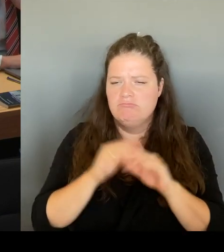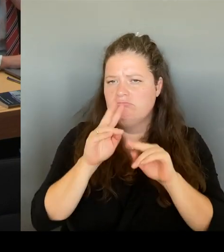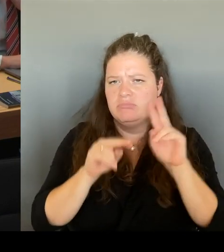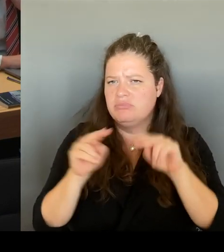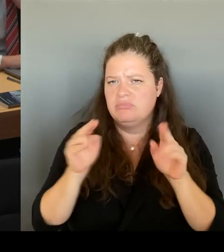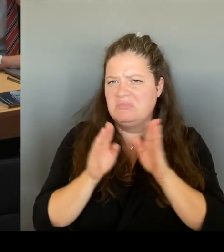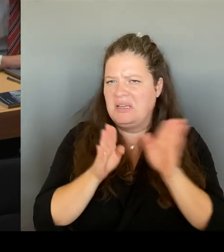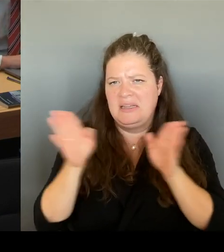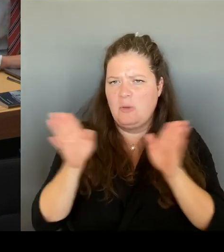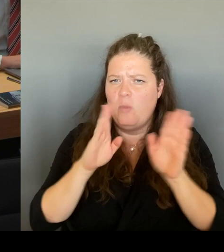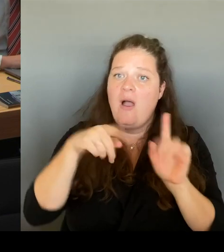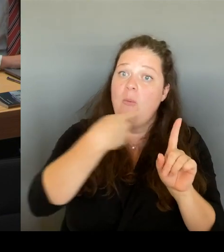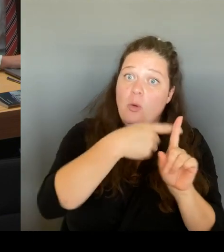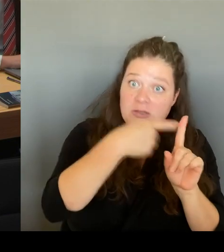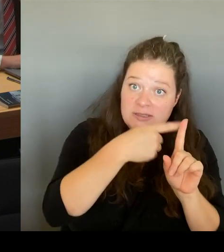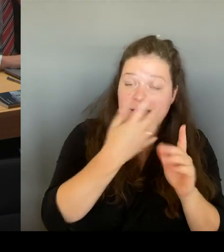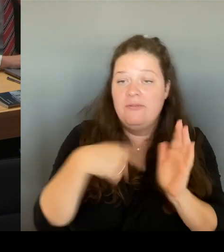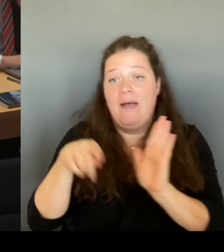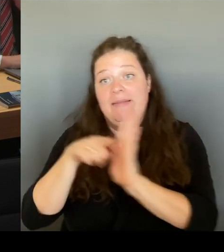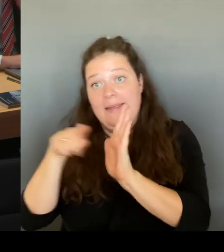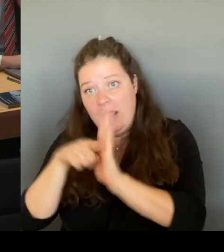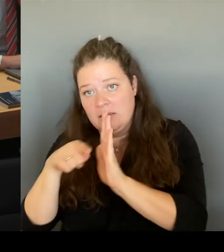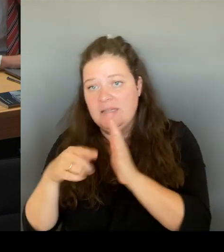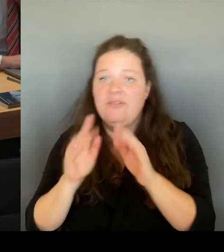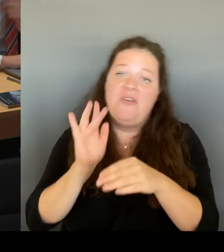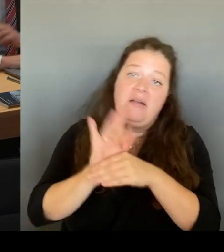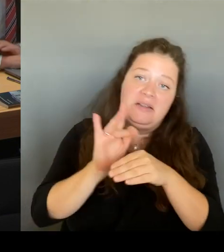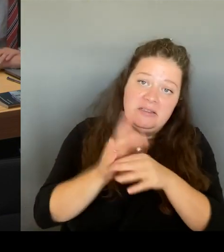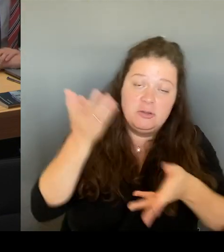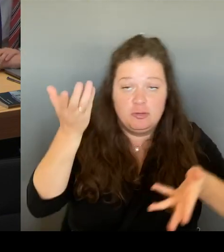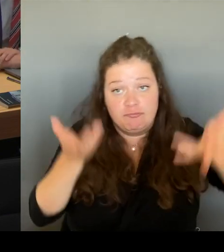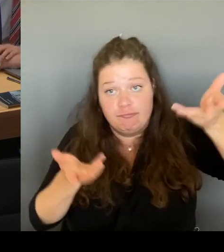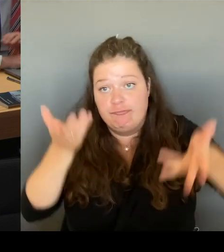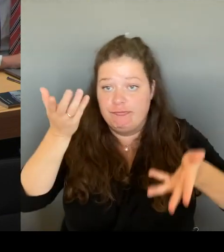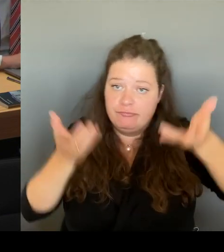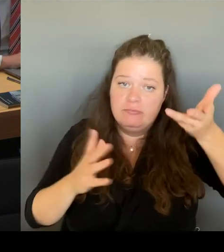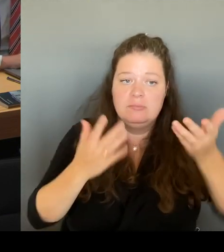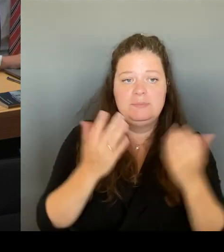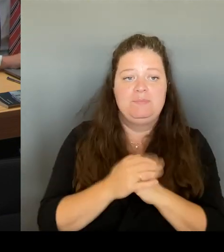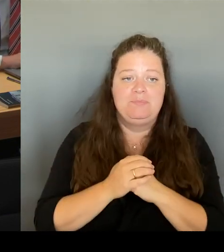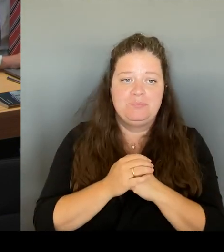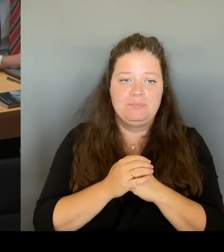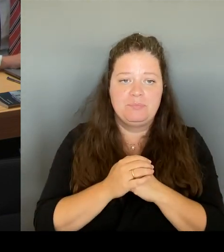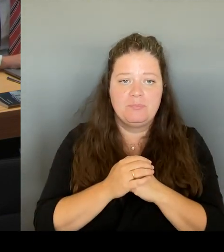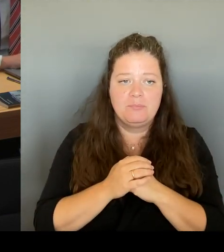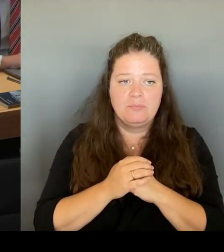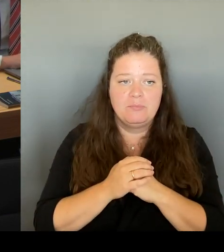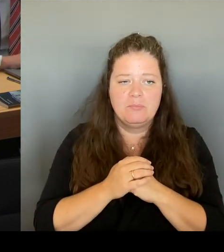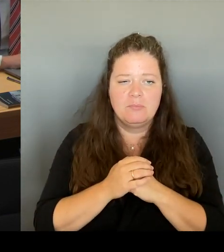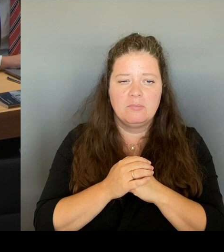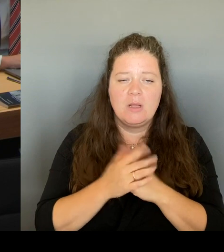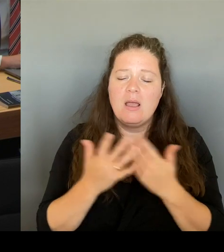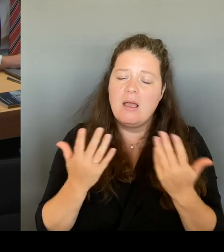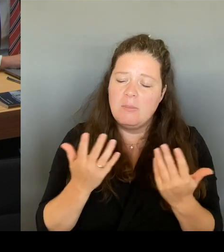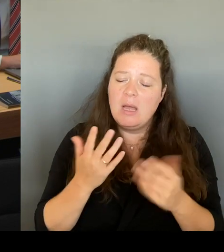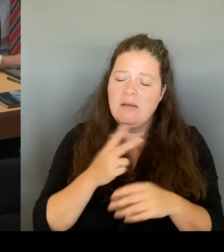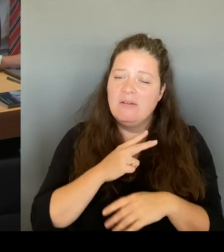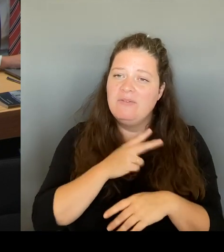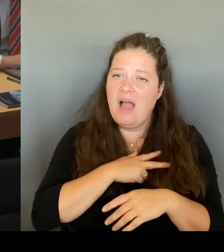Aber die tatsächliche Reaktion, die ich auch vor Ort gespürt habe, wir haben ja den Anbau in Kreuzberg